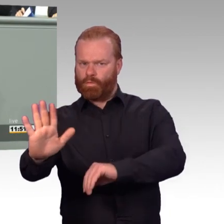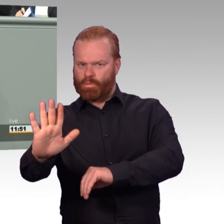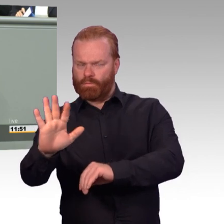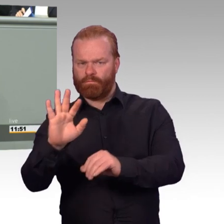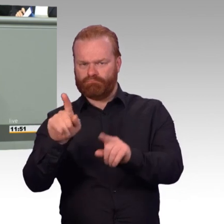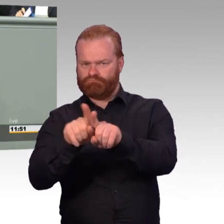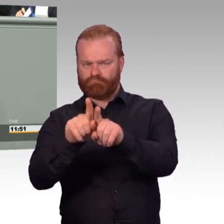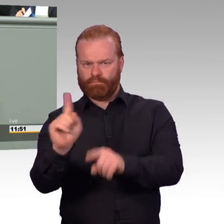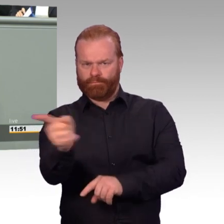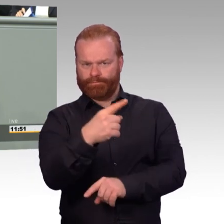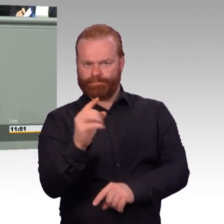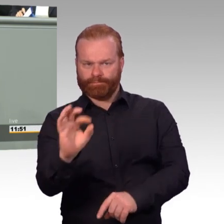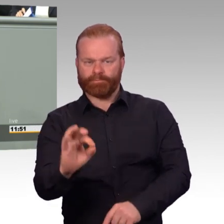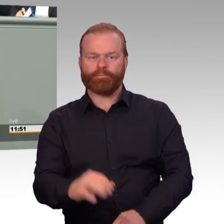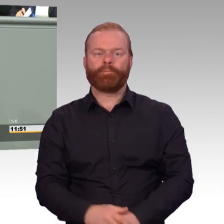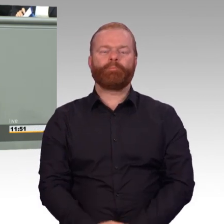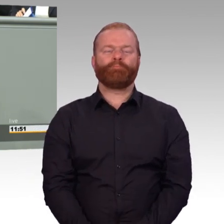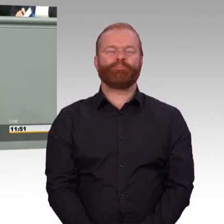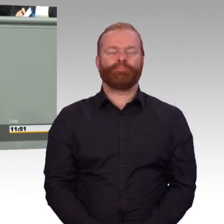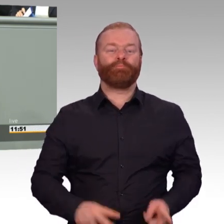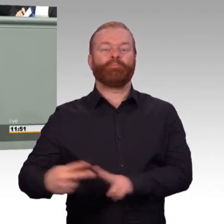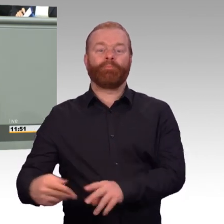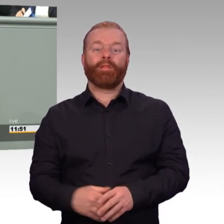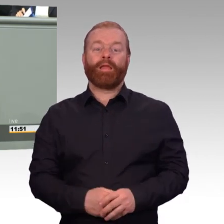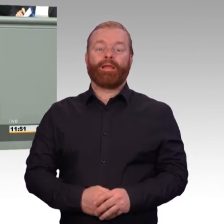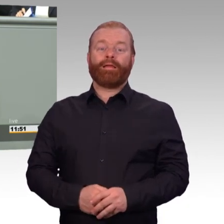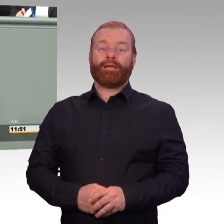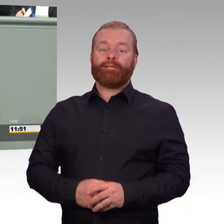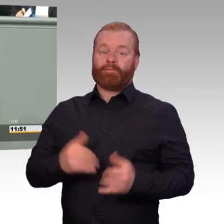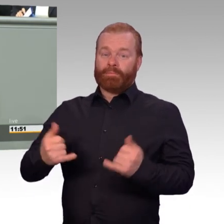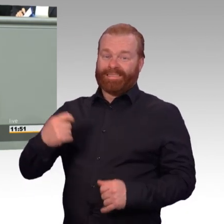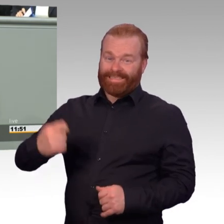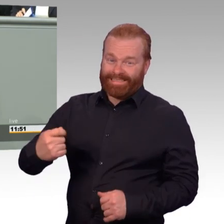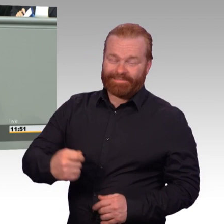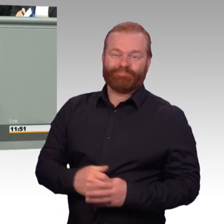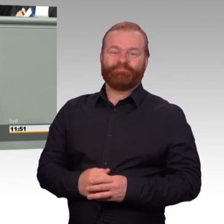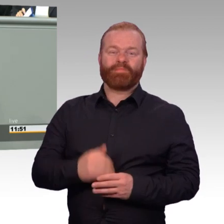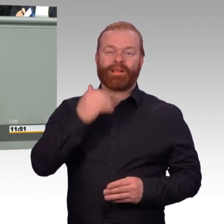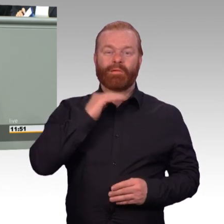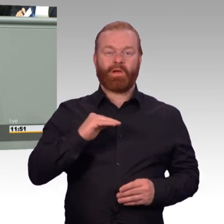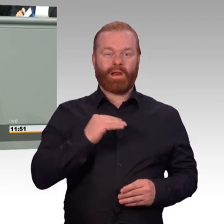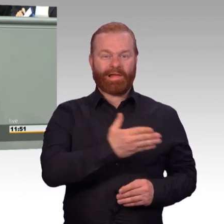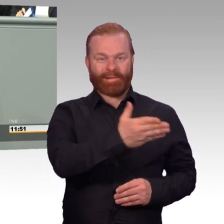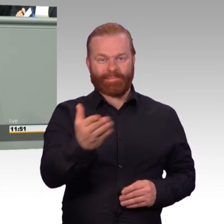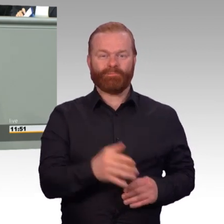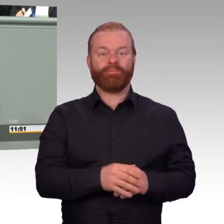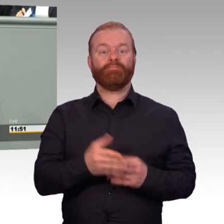Soldat sein ist kein Beruf wie jeder andere. Das ist ein Satz, den wir häufig gehört haben. Der Satz stimmt.